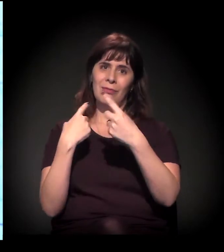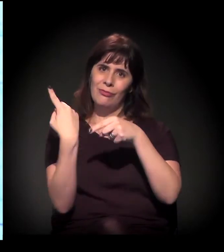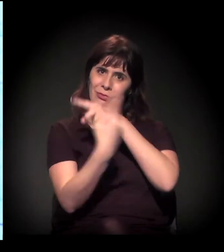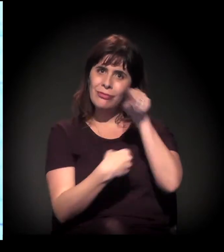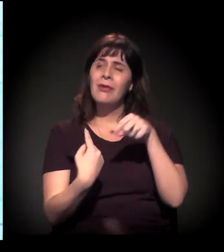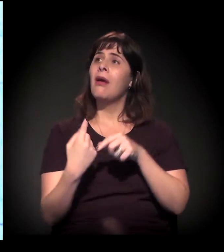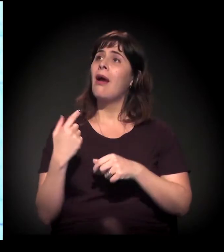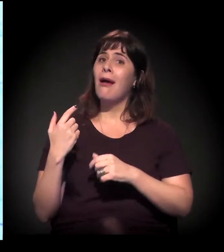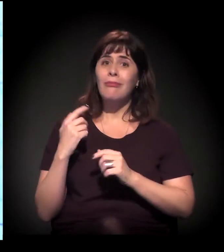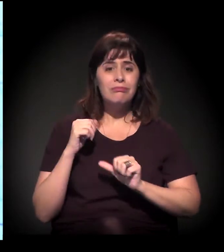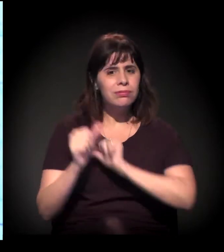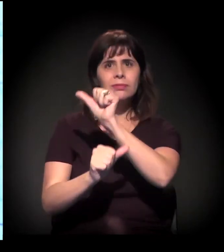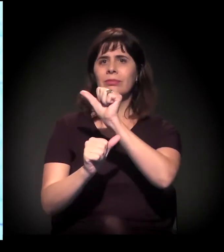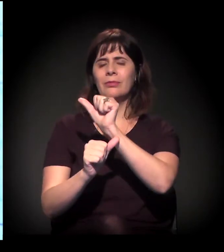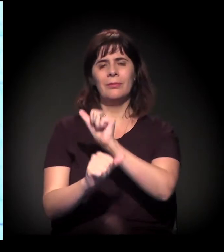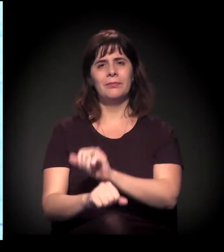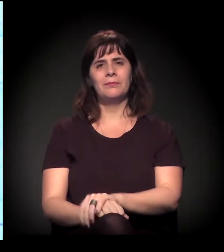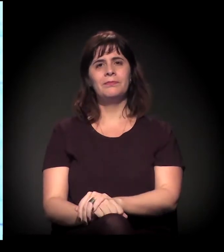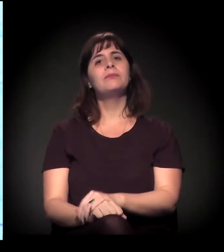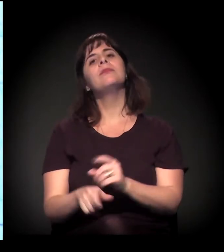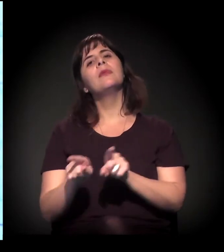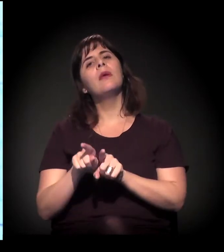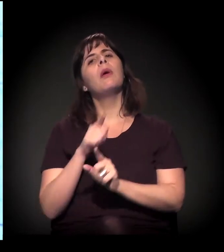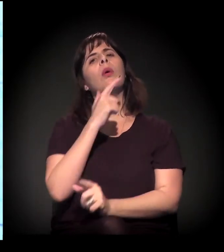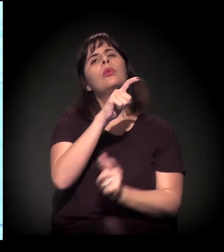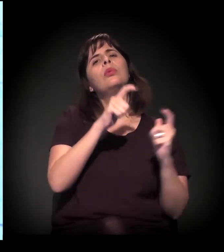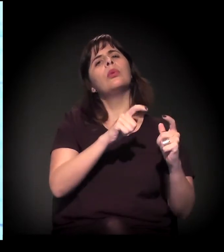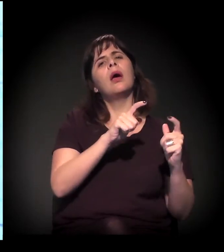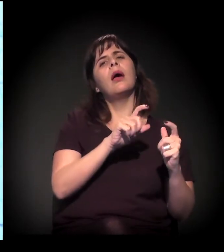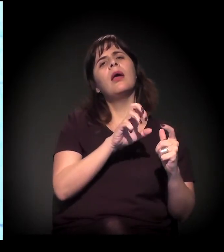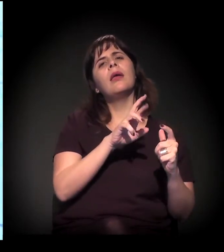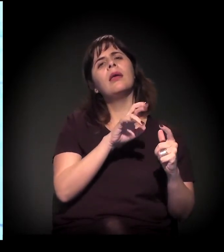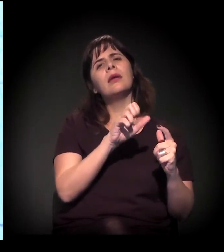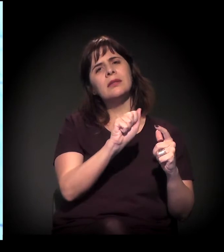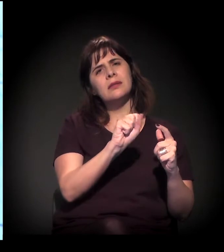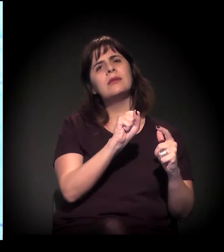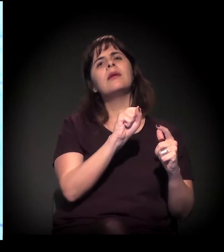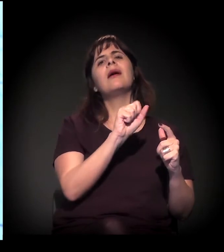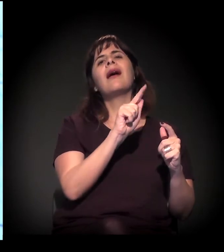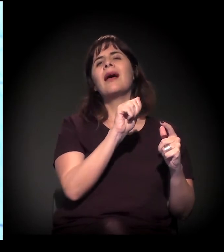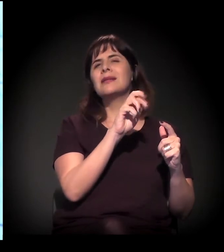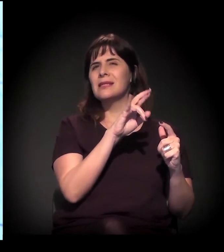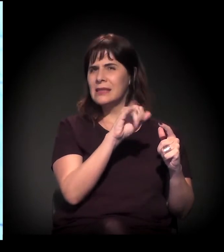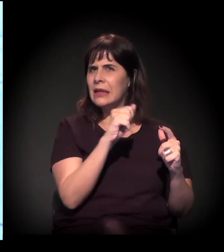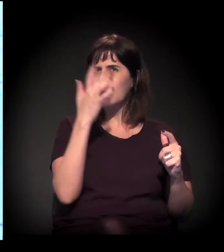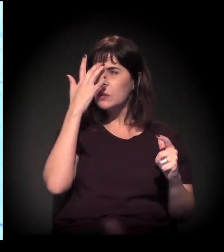Principalmente mais para o fundo da Eiras Garcia, sentido Taboão, para entender de onde estou falando.